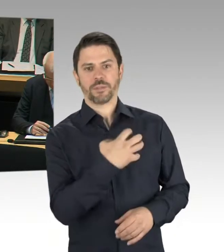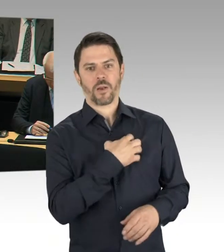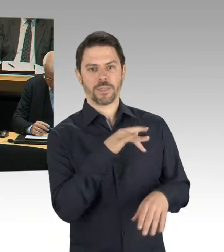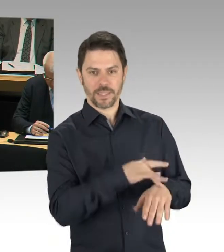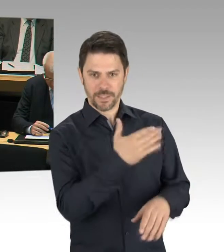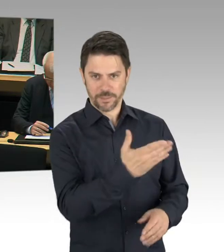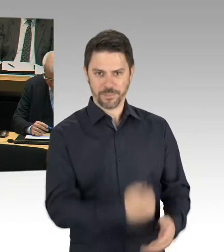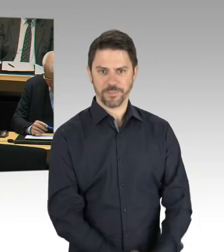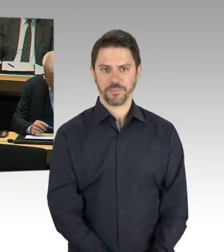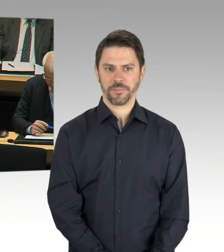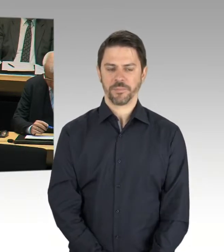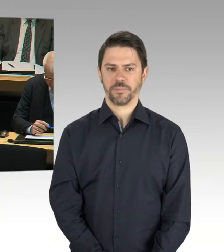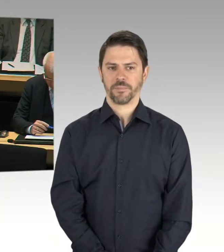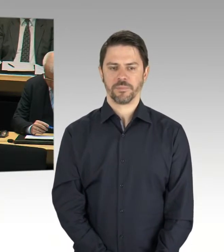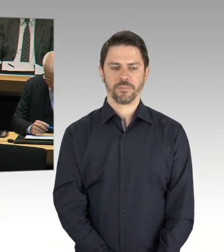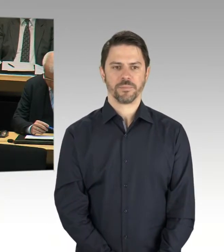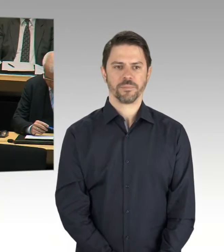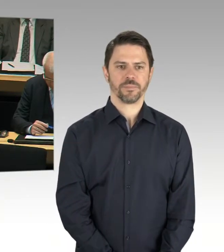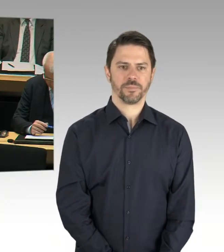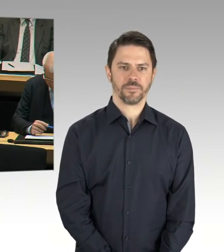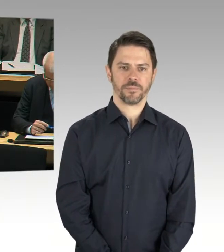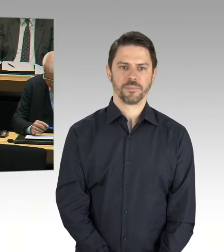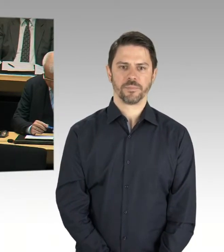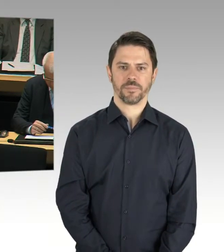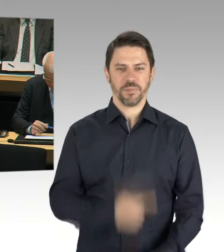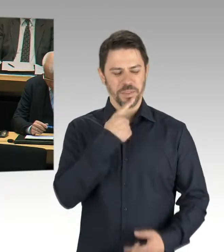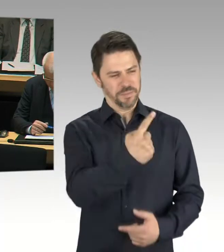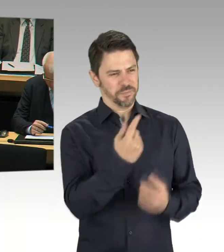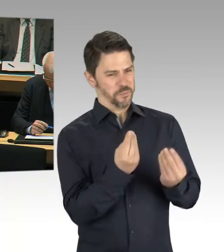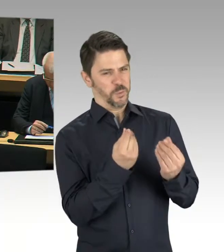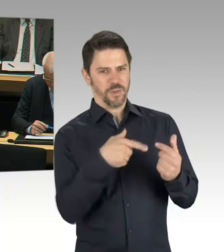die bei der Durchführung einer solchen Enteignung befürchten,